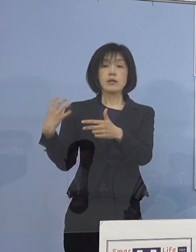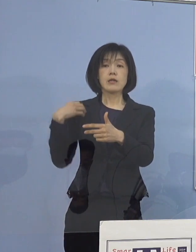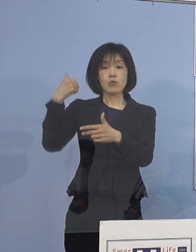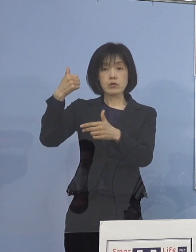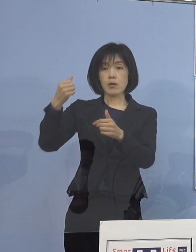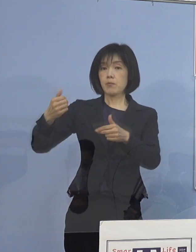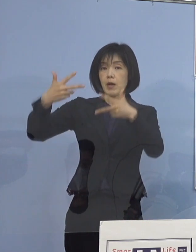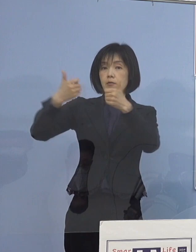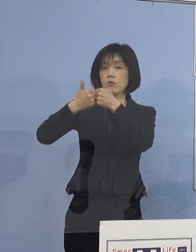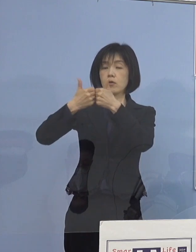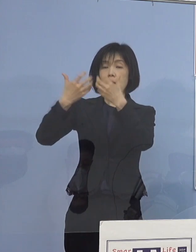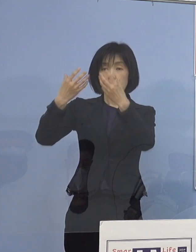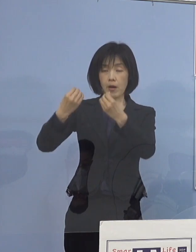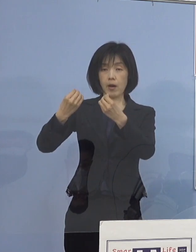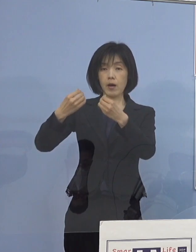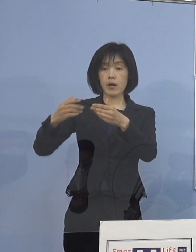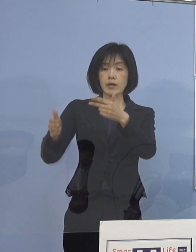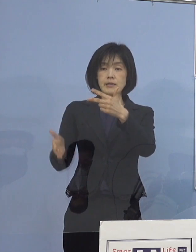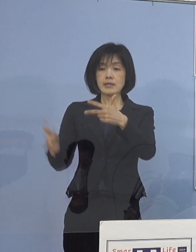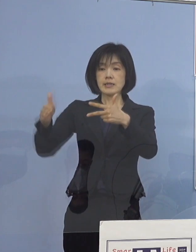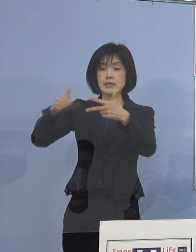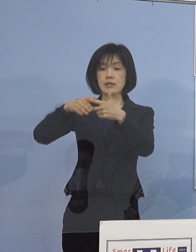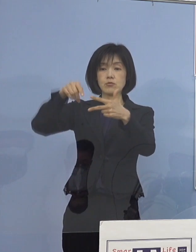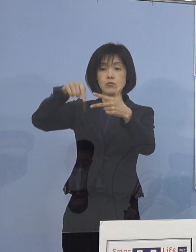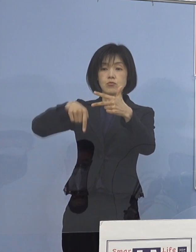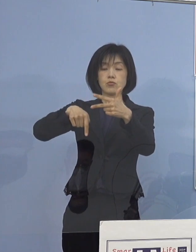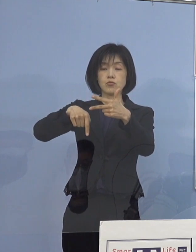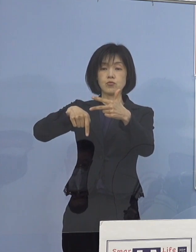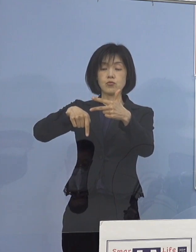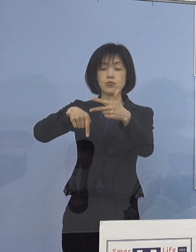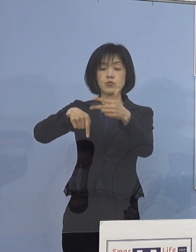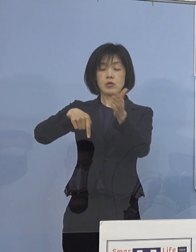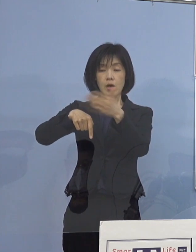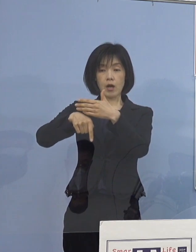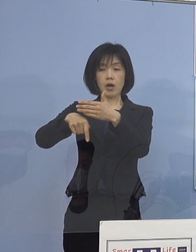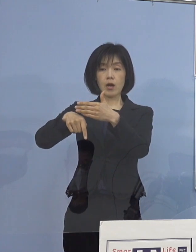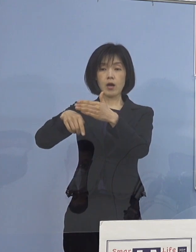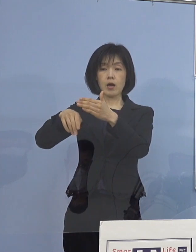やはり、その施設から その保護者の皆さん方